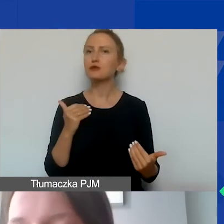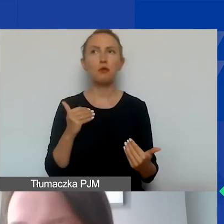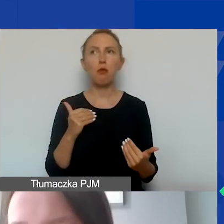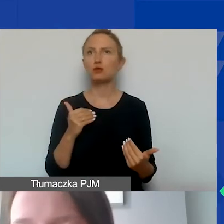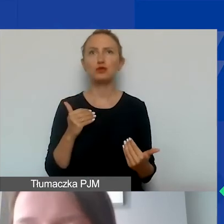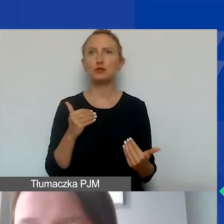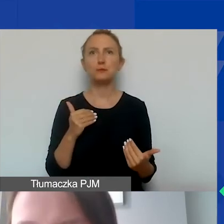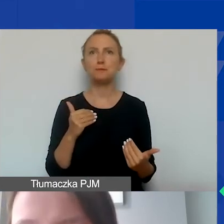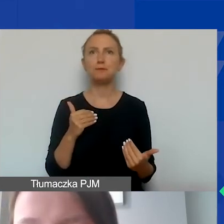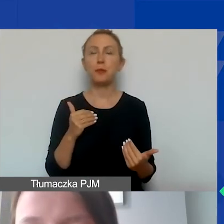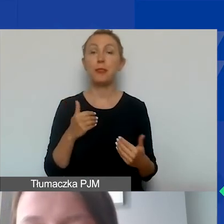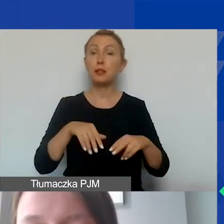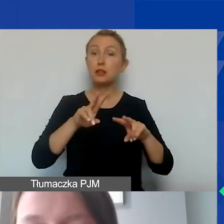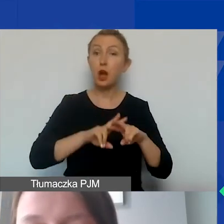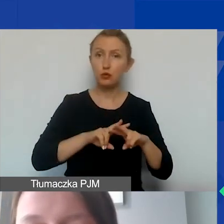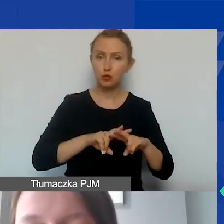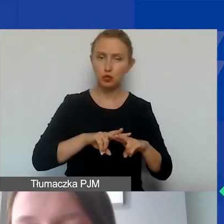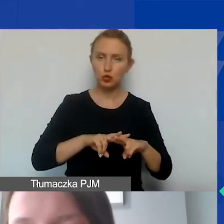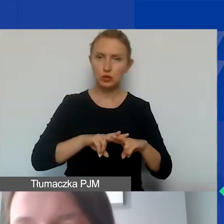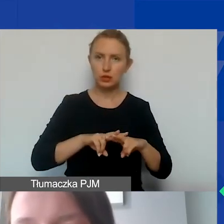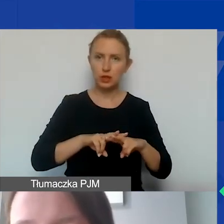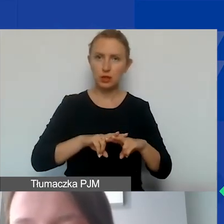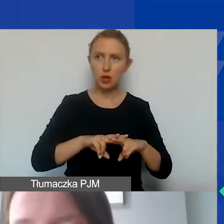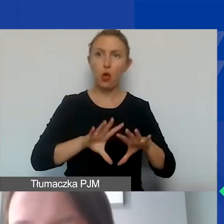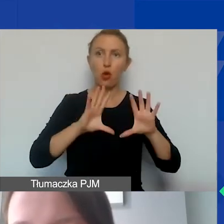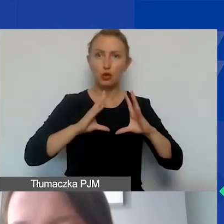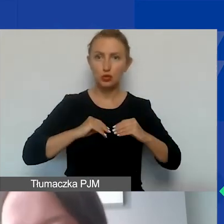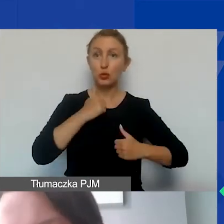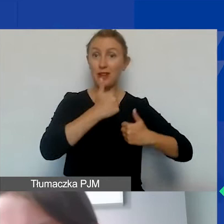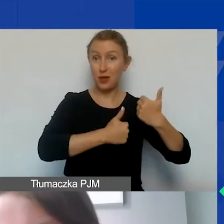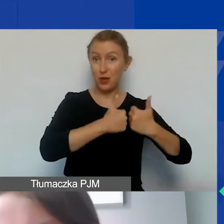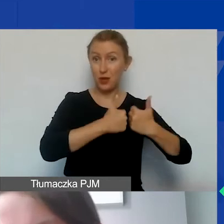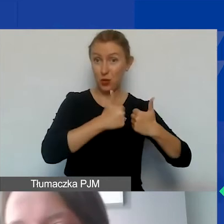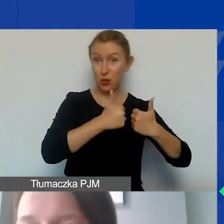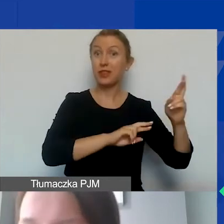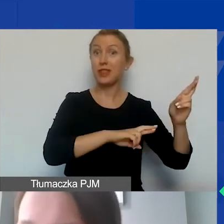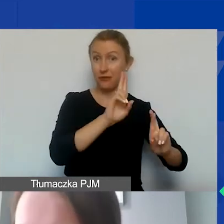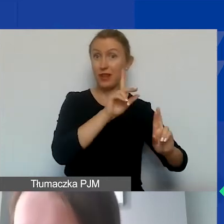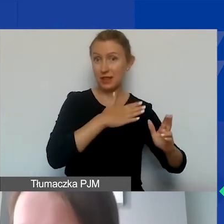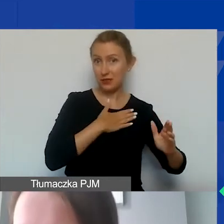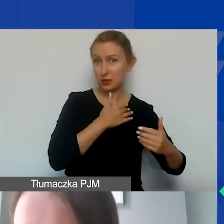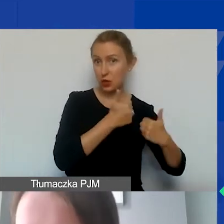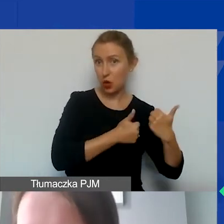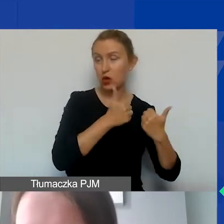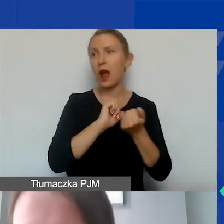aby fundusze zdobyte w ramach konkursu interwencyjnego czy w ramach konkursów tematycznych,